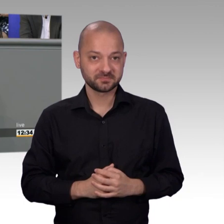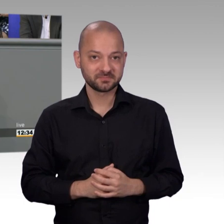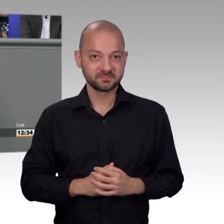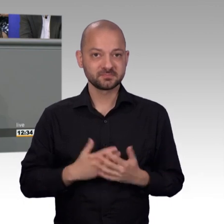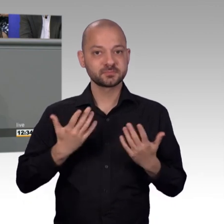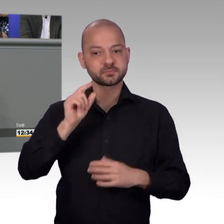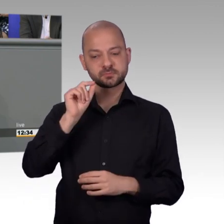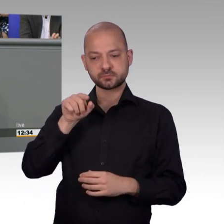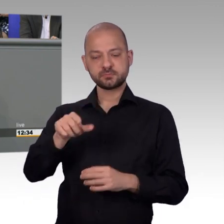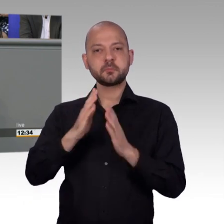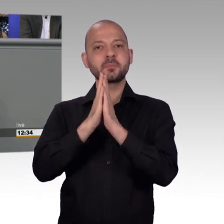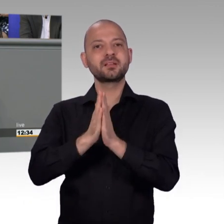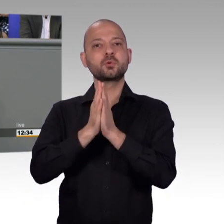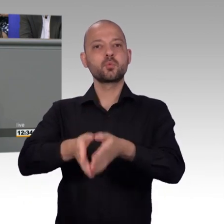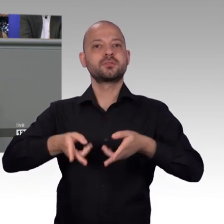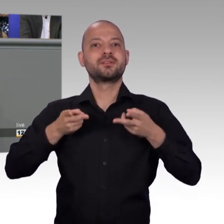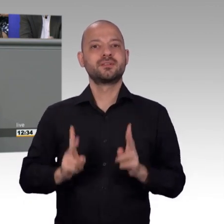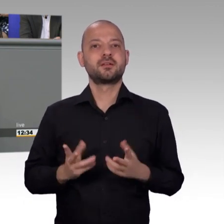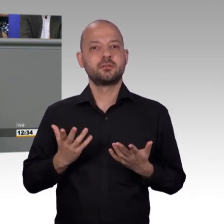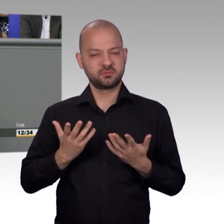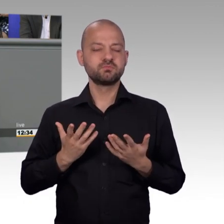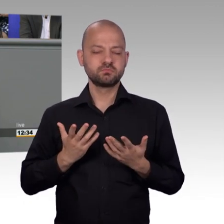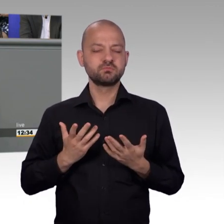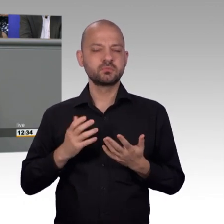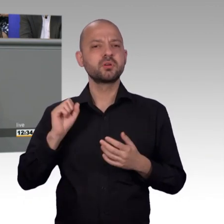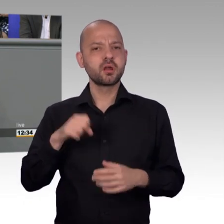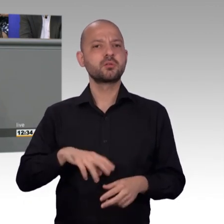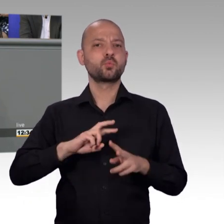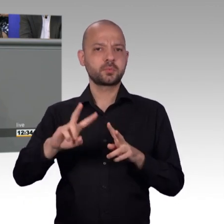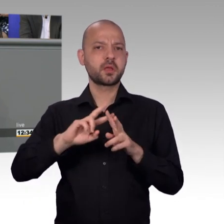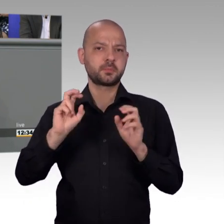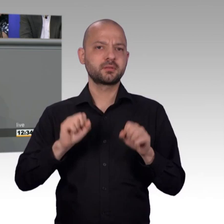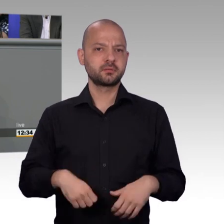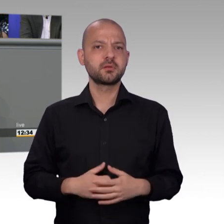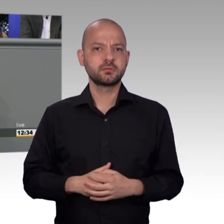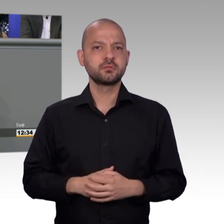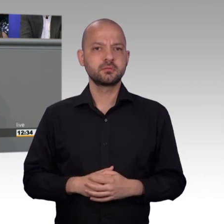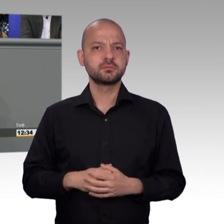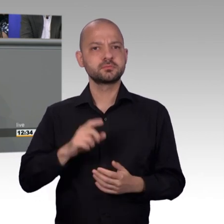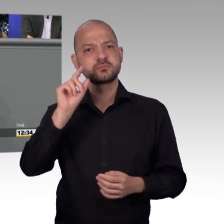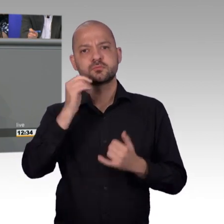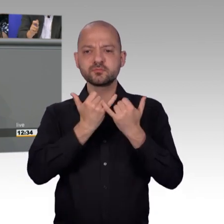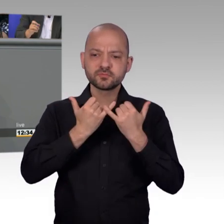Möglichkeiten gibt, die attraktiver sind, die spannender sind, die auch besser aufgemacht sind. Plattform kommerzieller Art und Weise,